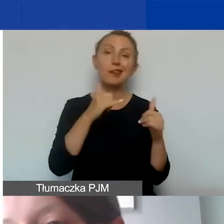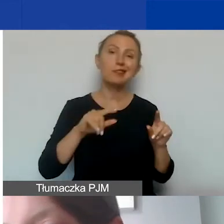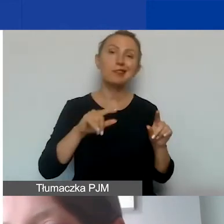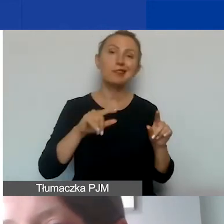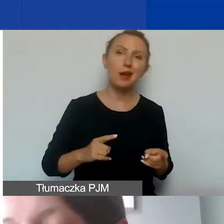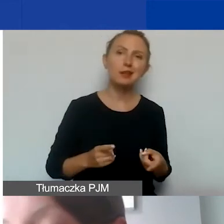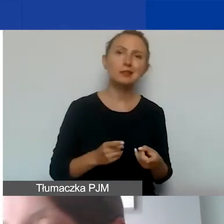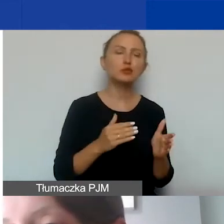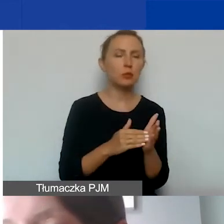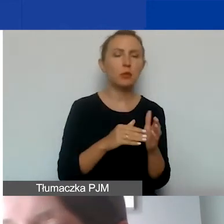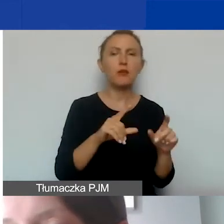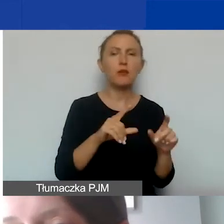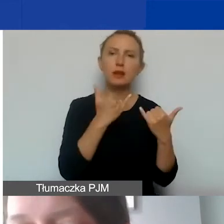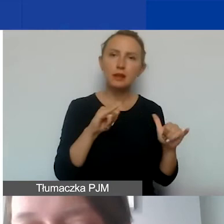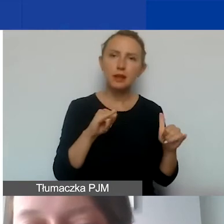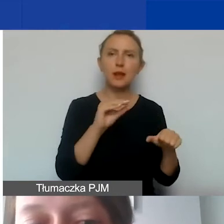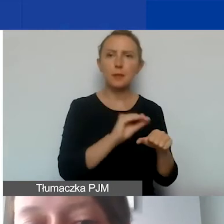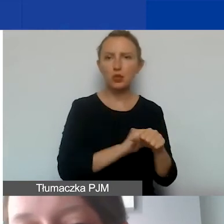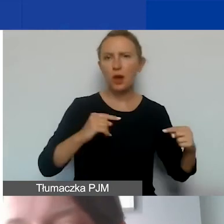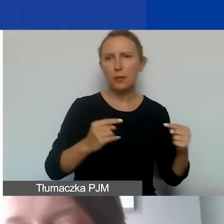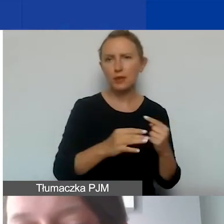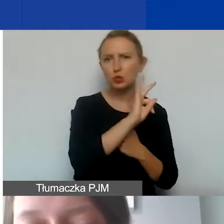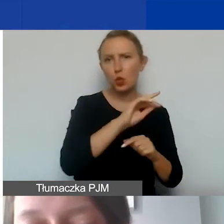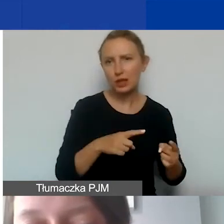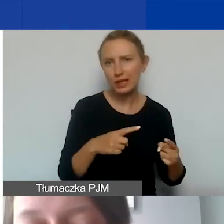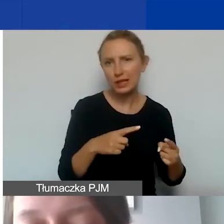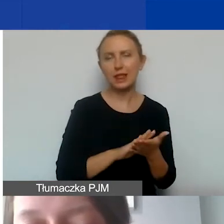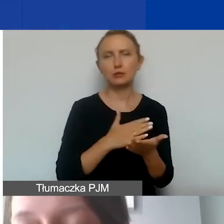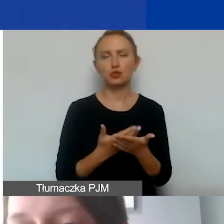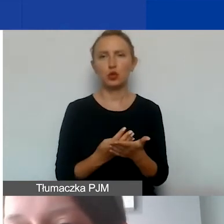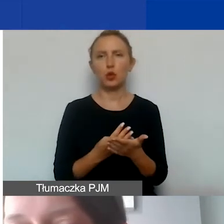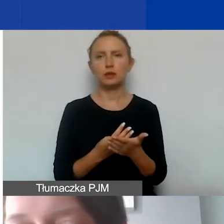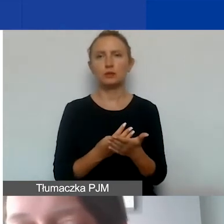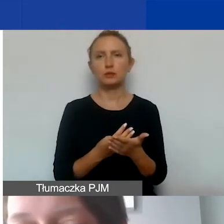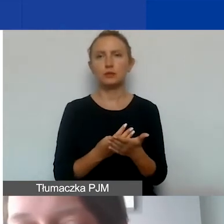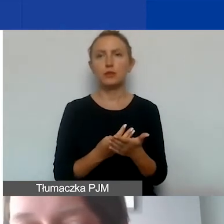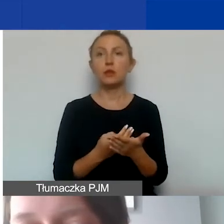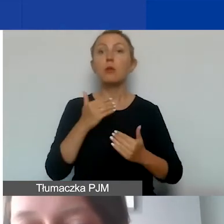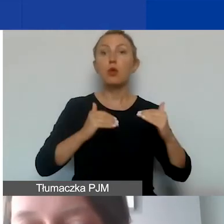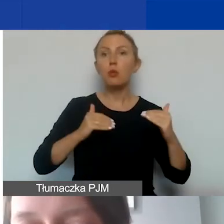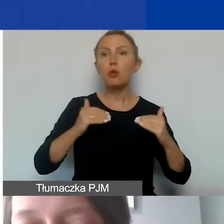należałoby wybrać inną adekwatną metodę, np. ustalenie proporcji pomiędzy budżetem projektu,